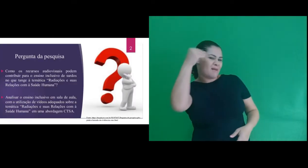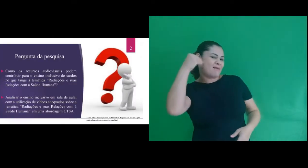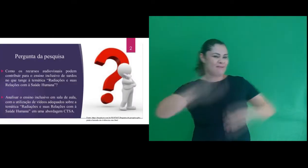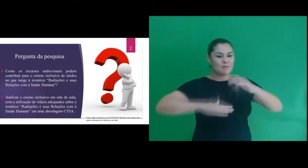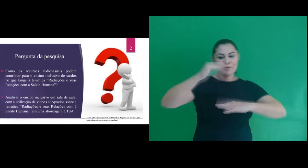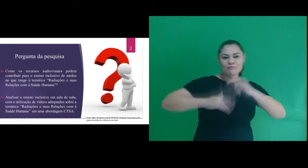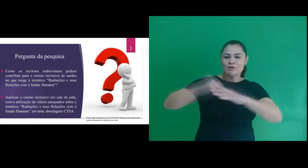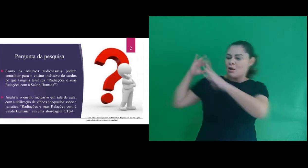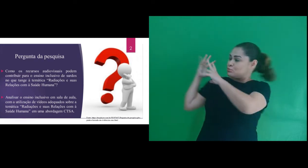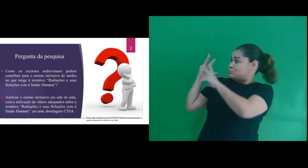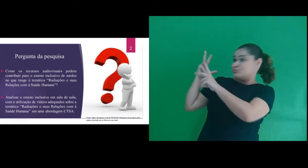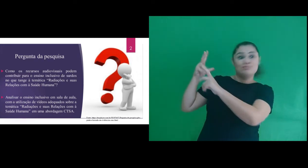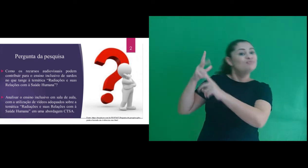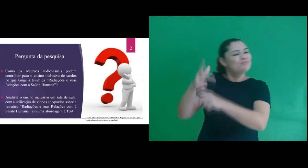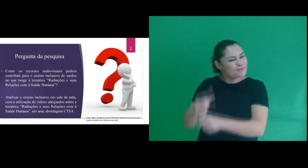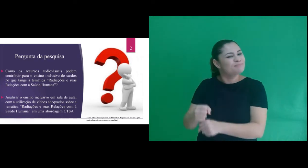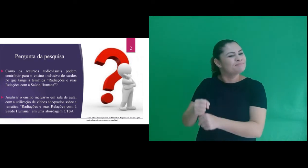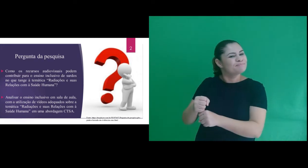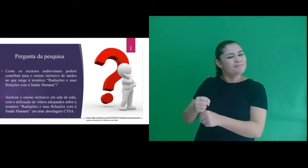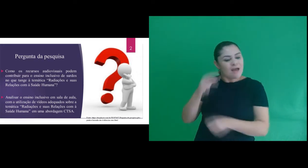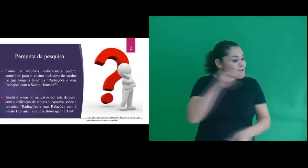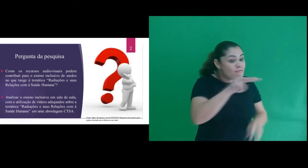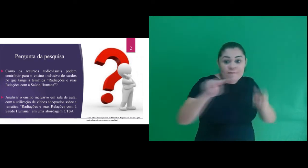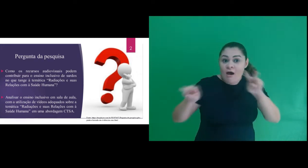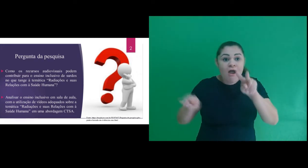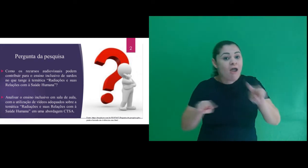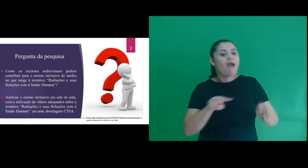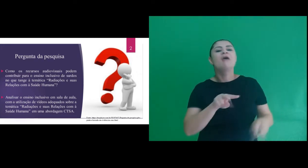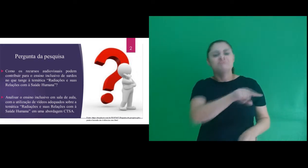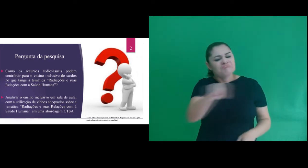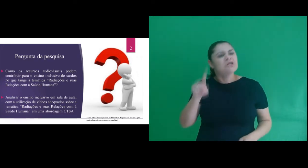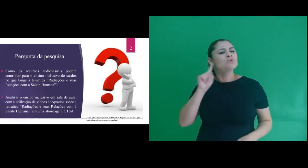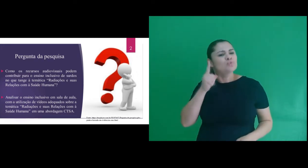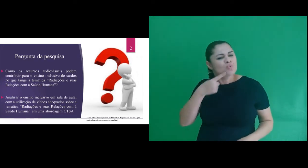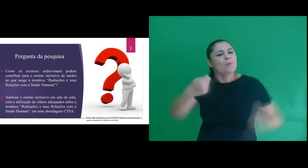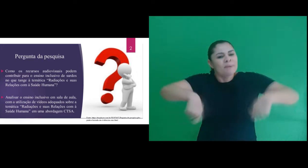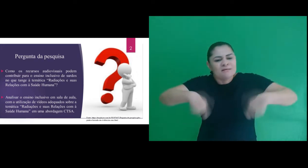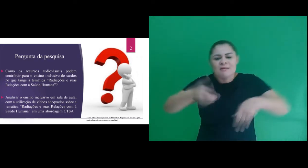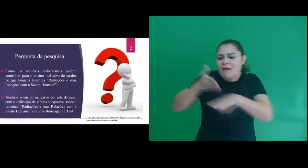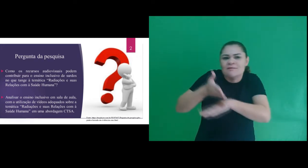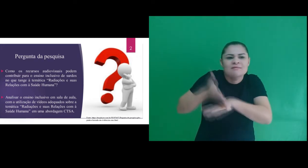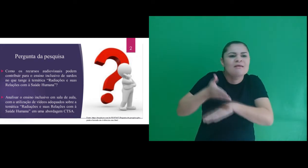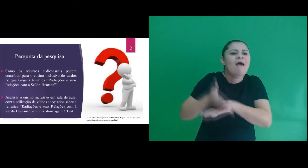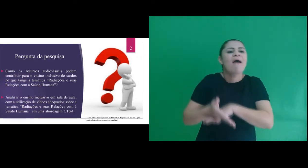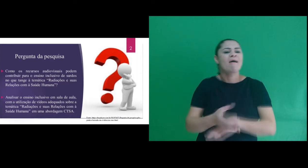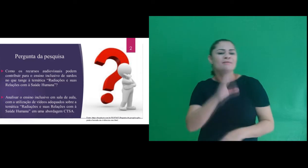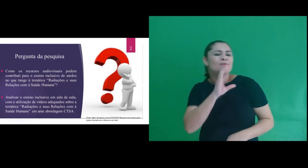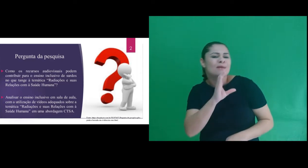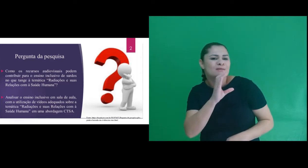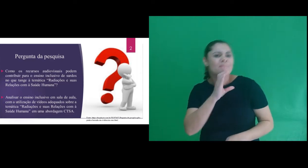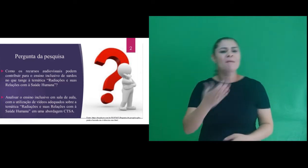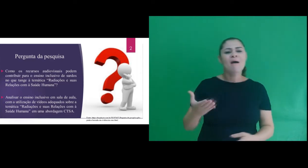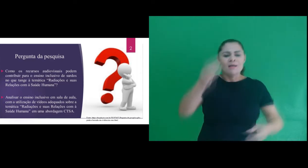minhas experiências e inquietações profissionais e na necessidade das pessoas surdas terem acesso